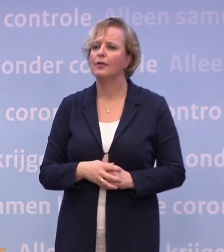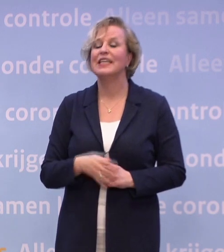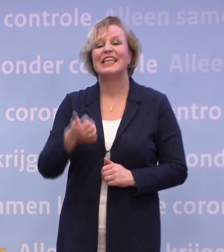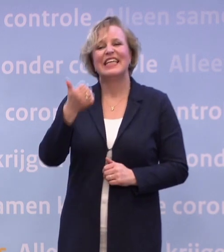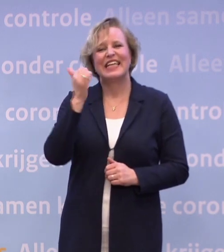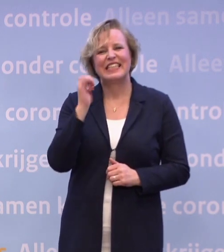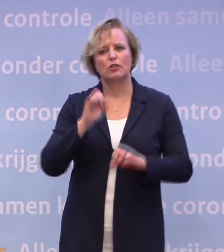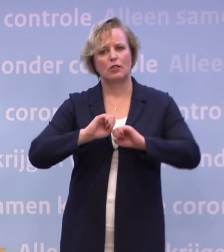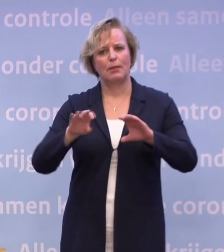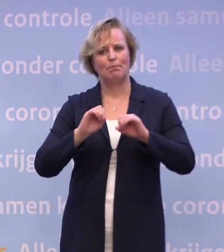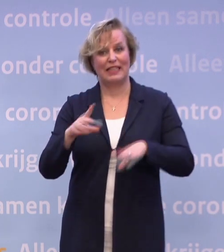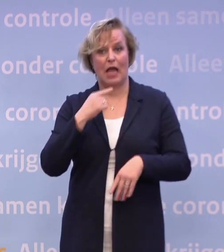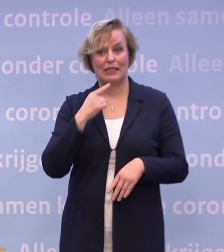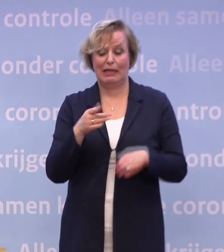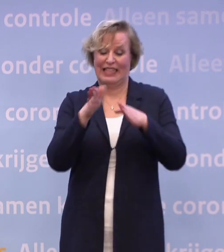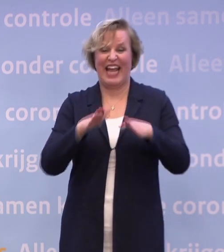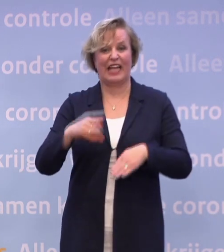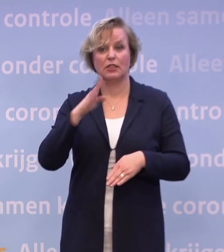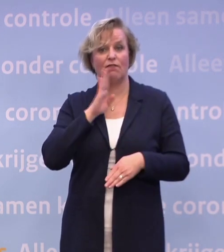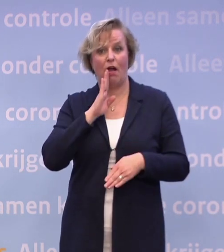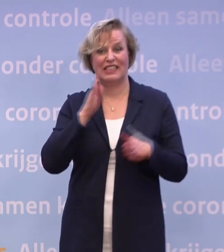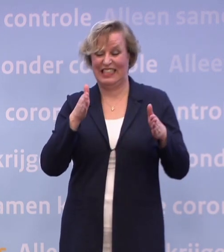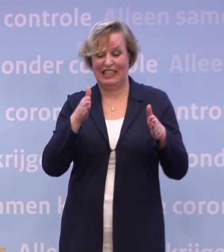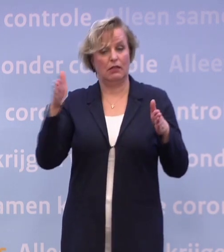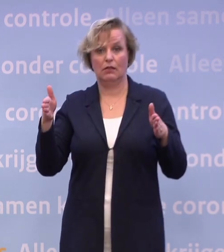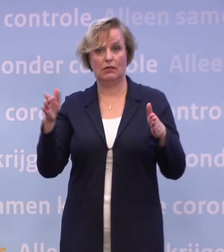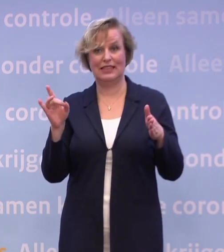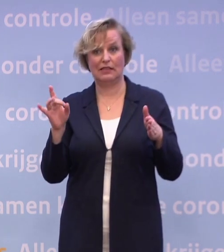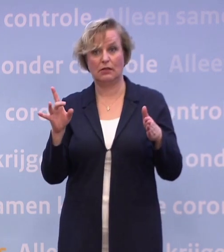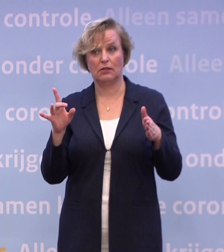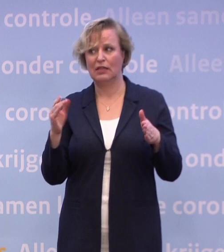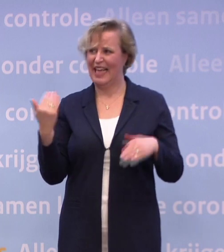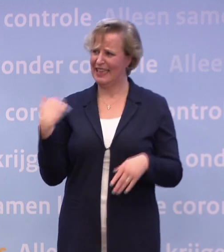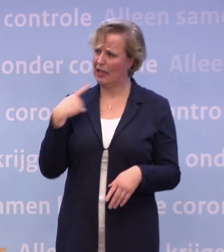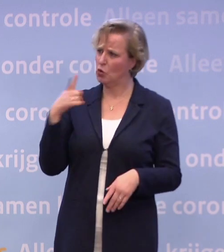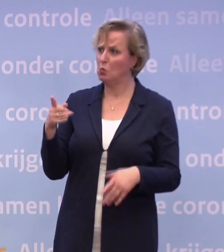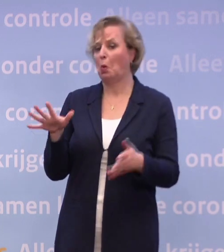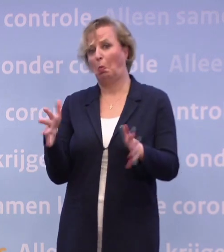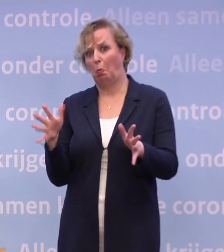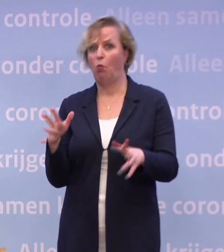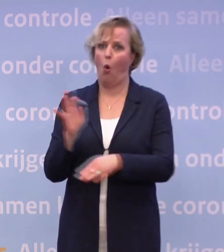...dat de kerstvakantie niet zou worden verlengd. Ik hoor u nu net het onderwijs toch noemen. Als de cijfers de verkeerde kant opgaan...